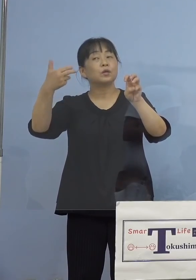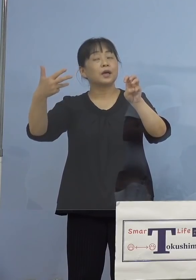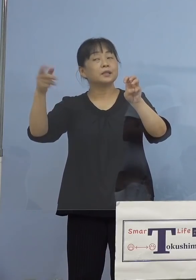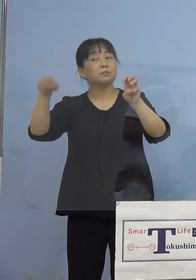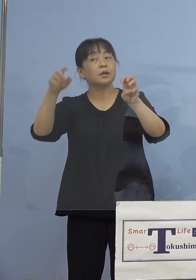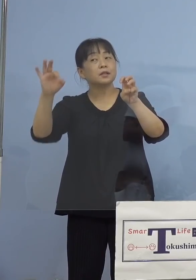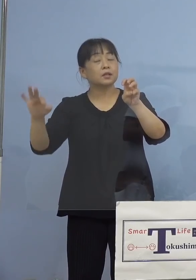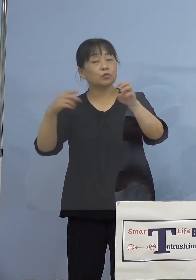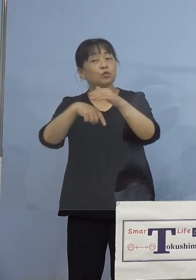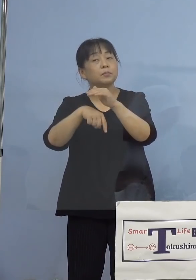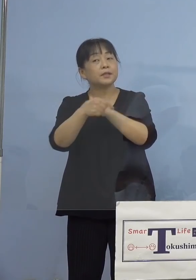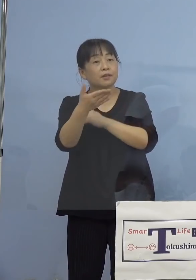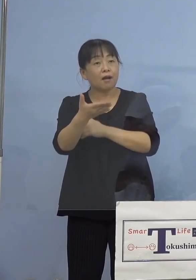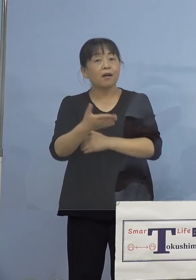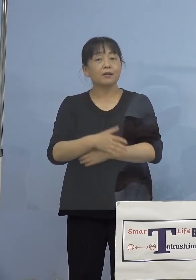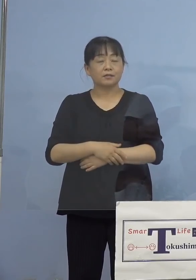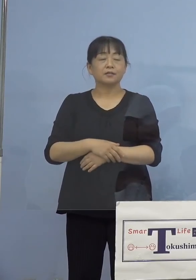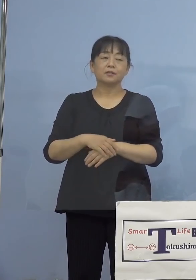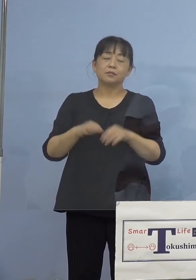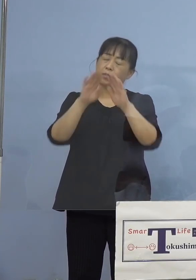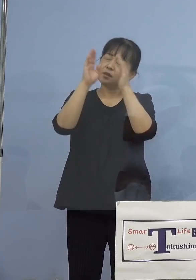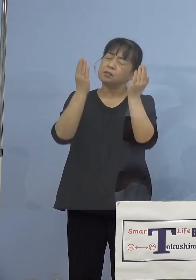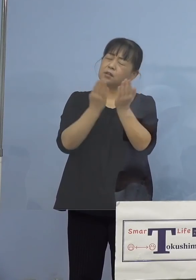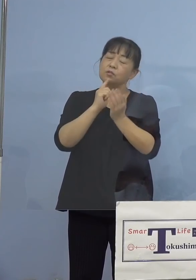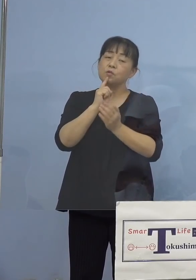（知事） 全体というか、先ほどご覧いただいた